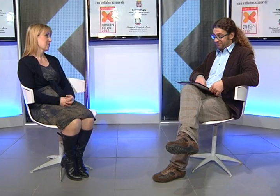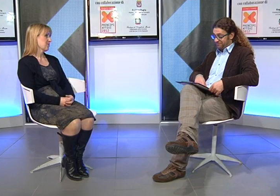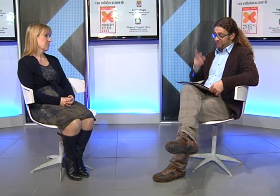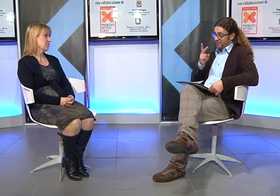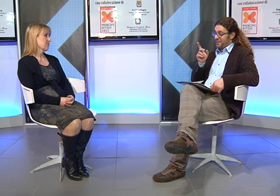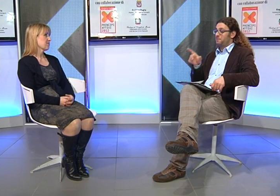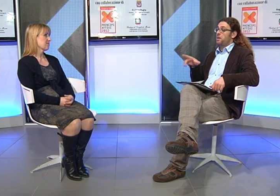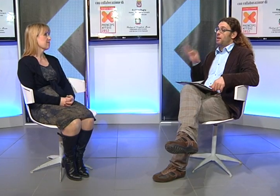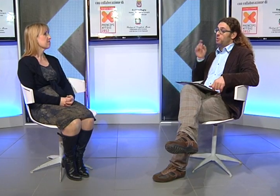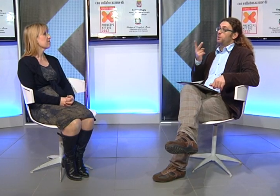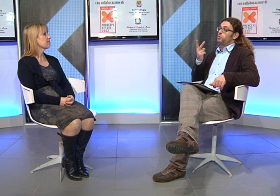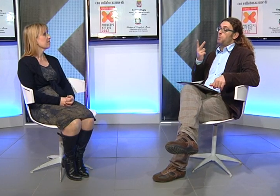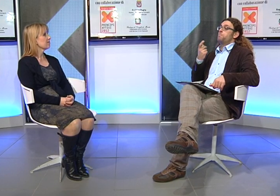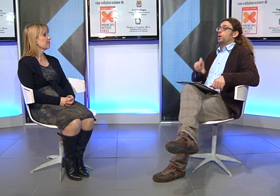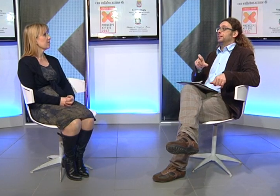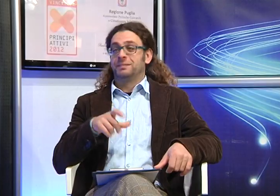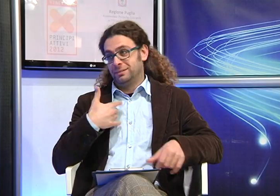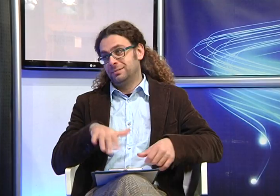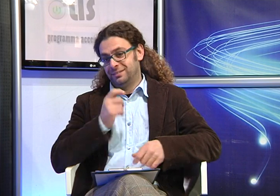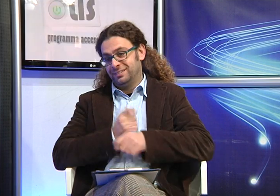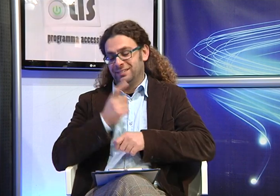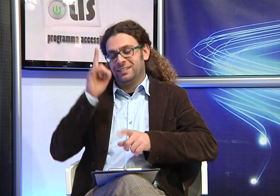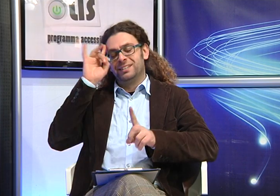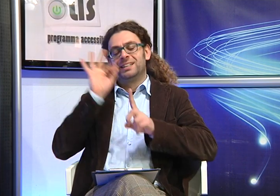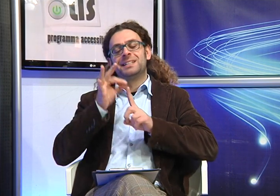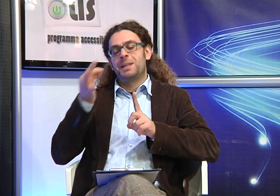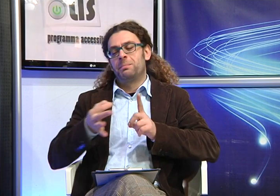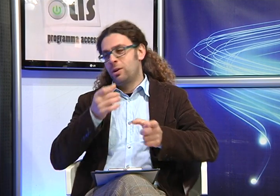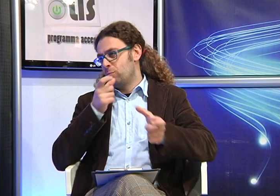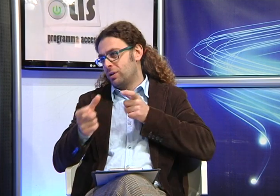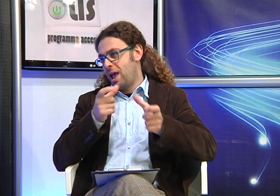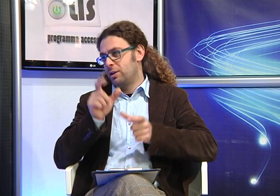Quindi due motivi importanti accomunati a l'unico obiettivo di comunicare con le